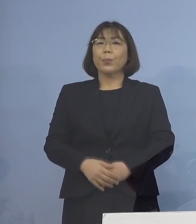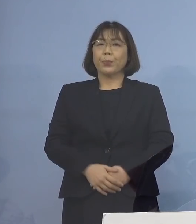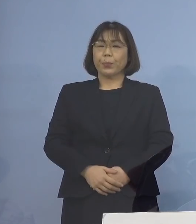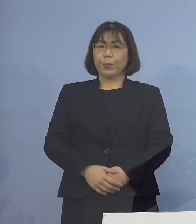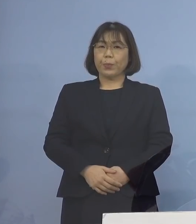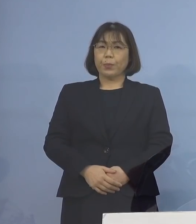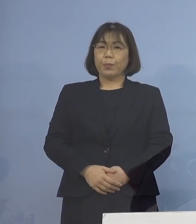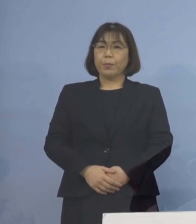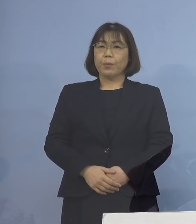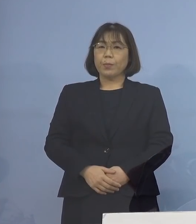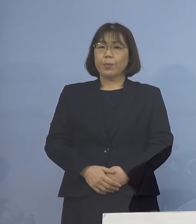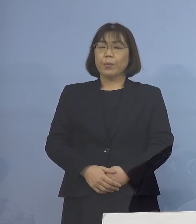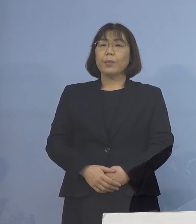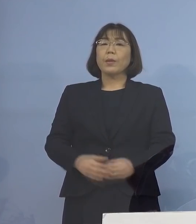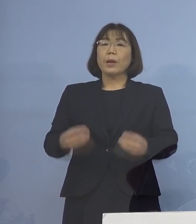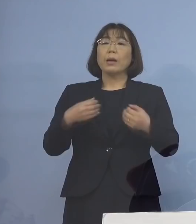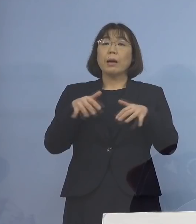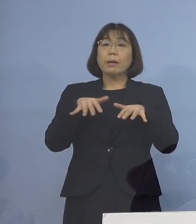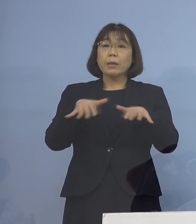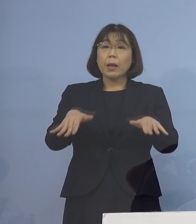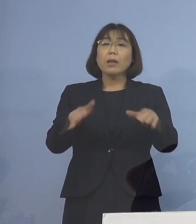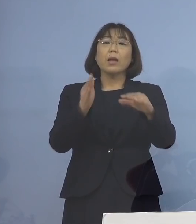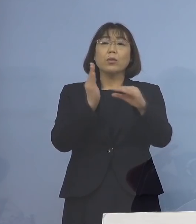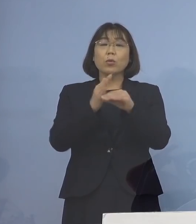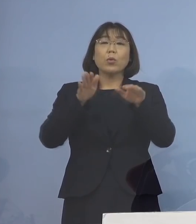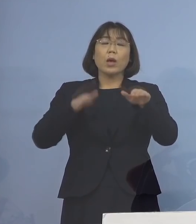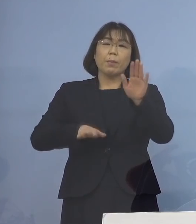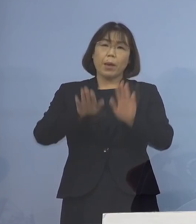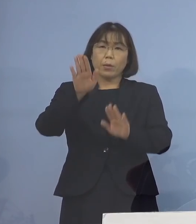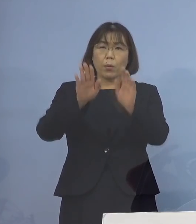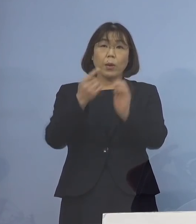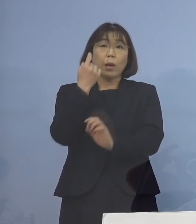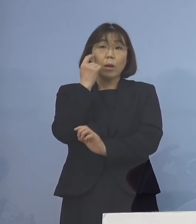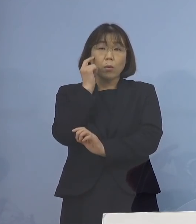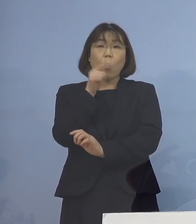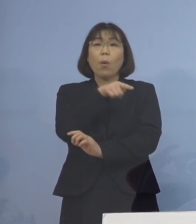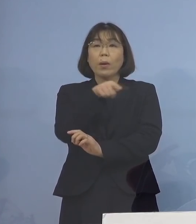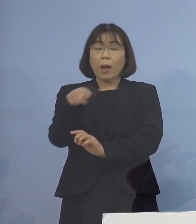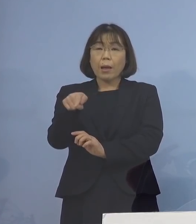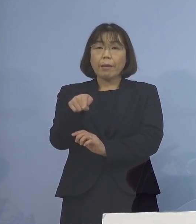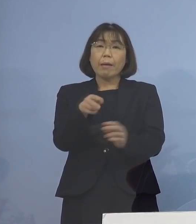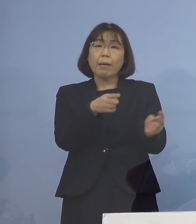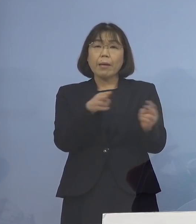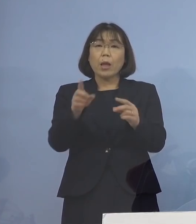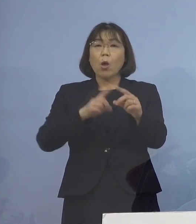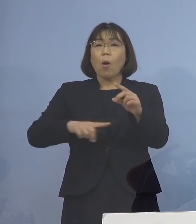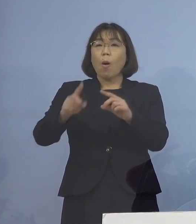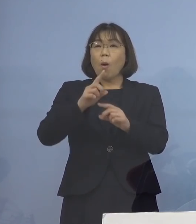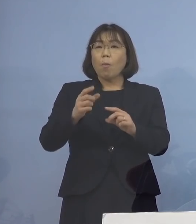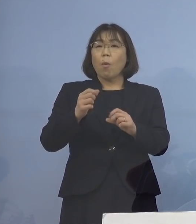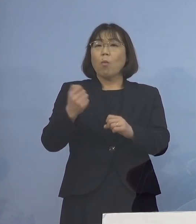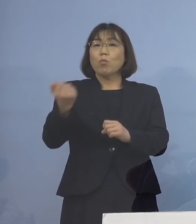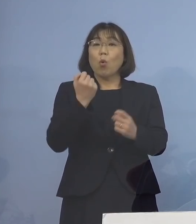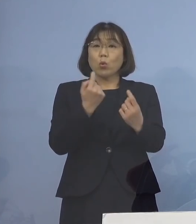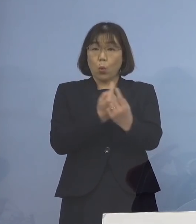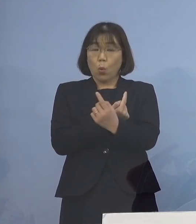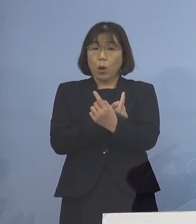そこで、感染拡大をしている 今の現状を受けまして 体制をより一層強化することとし